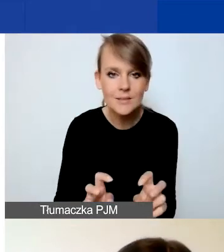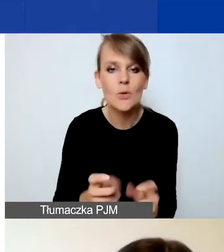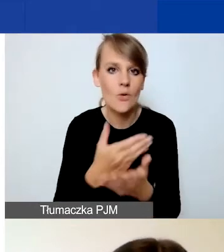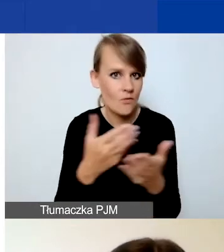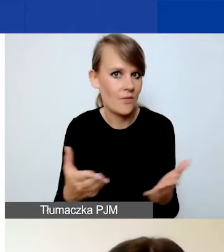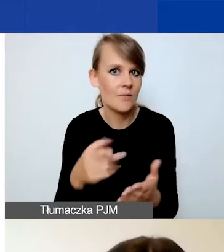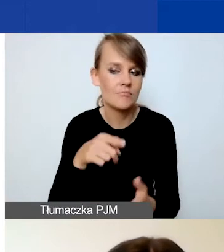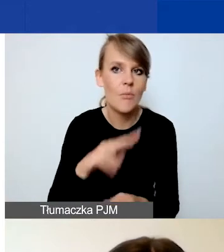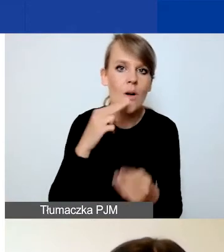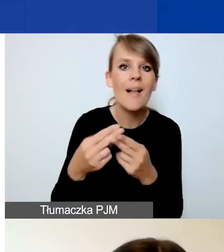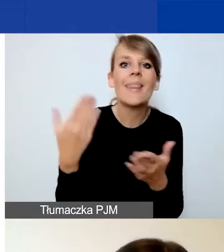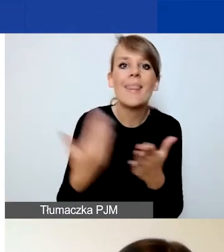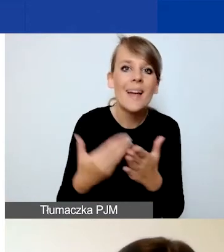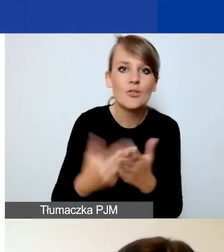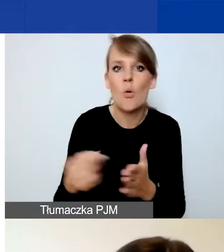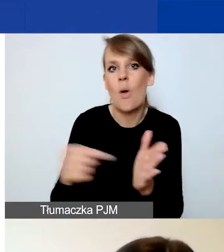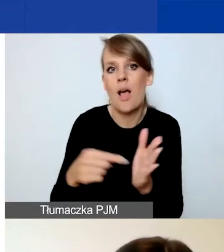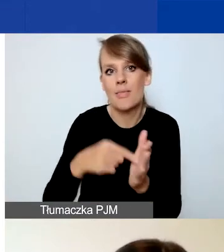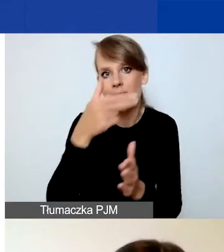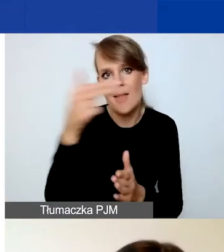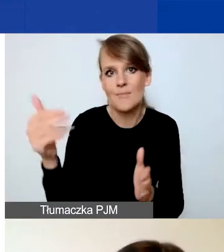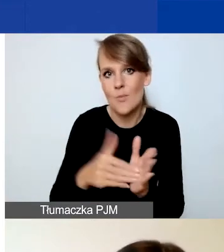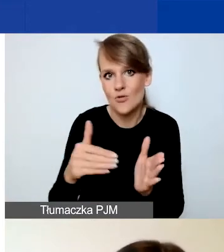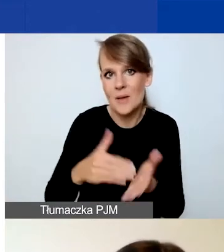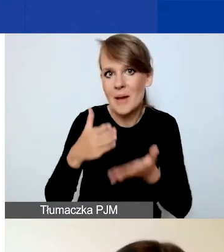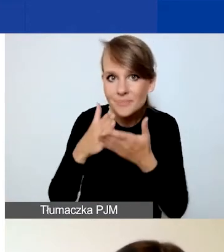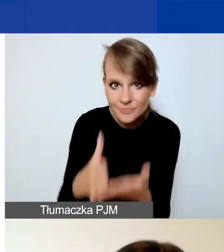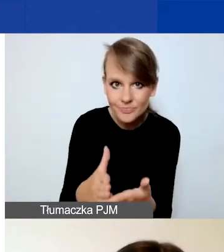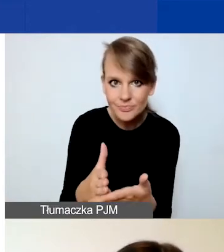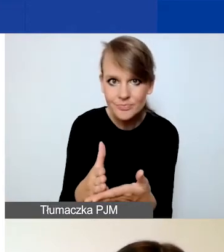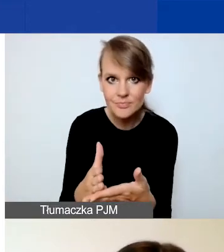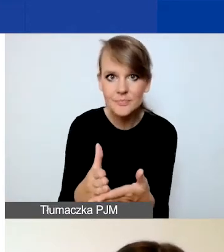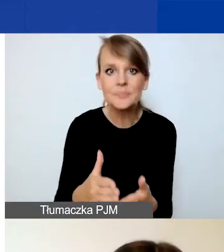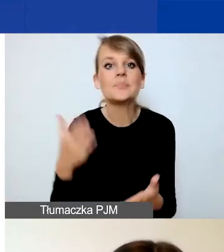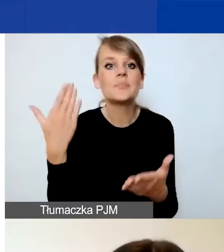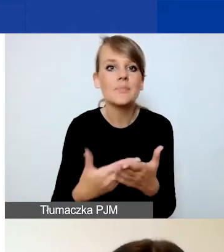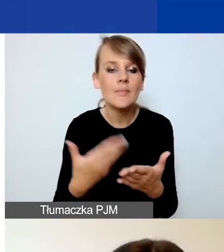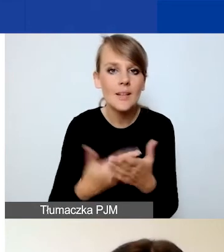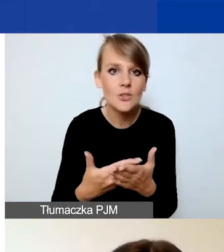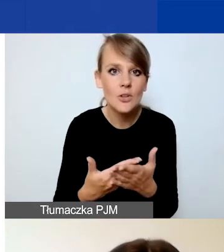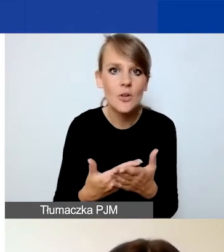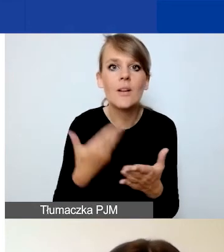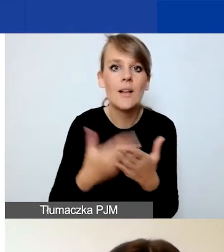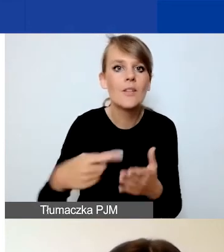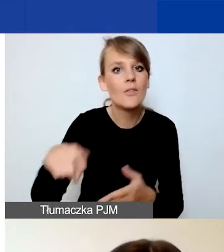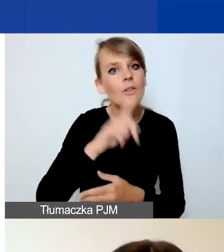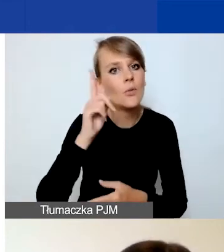dlaczego ten właśnie temat wymaga interwencji, dlaczego musicie podjąć działania w tym temacie.